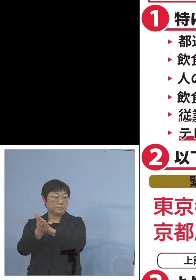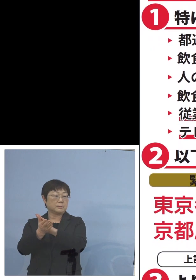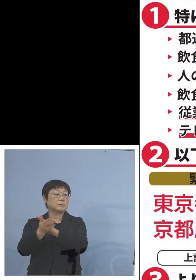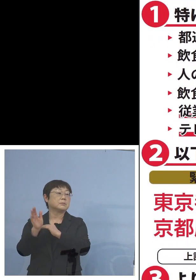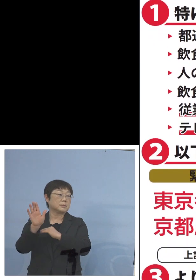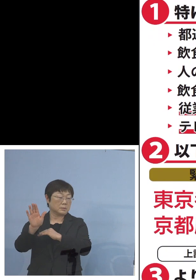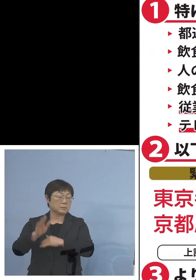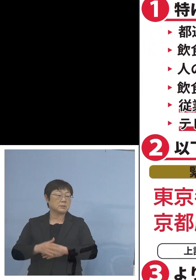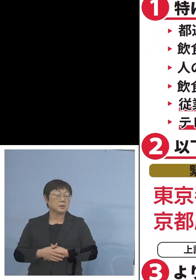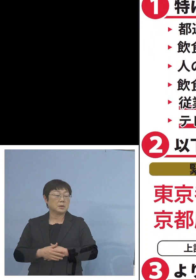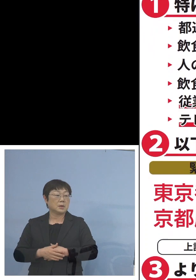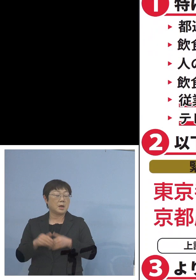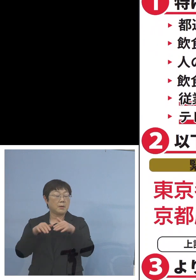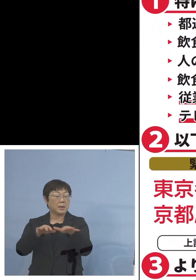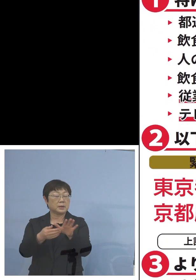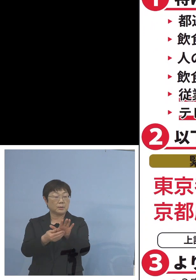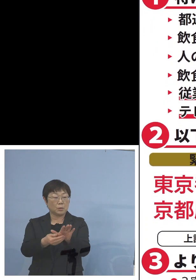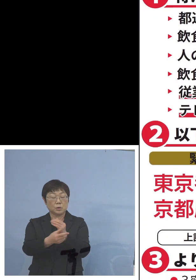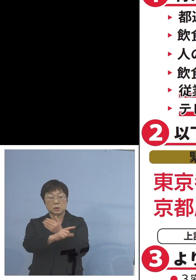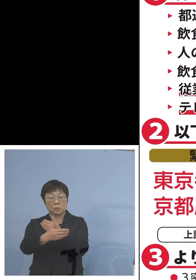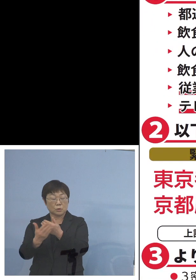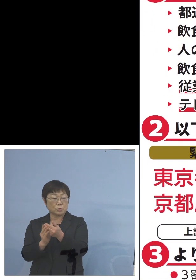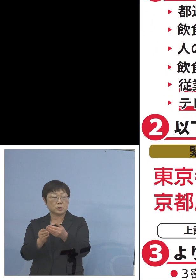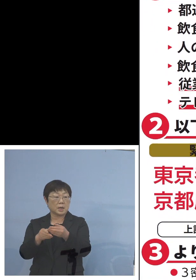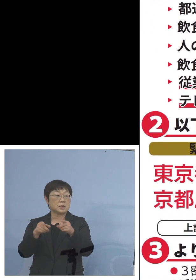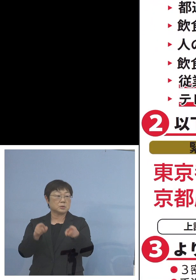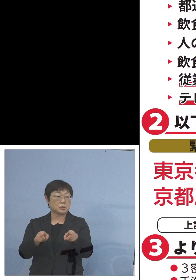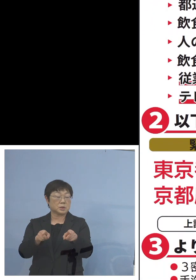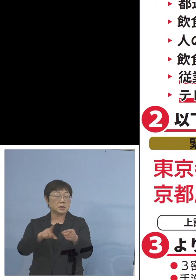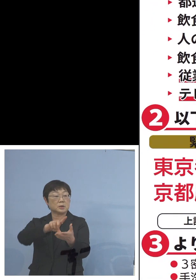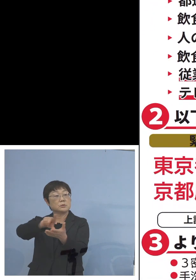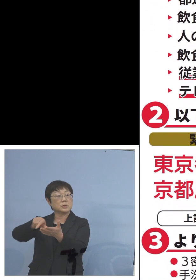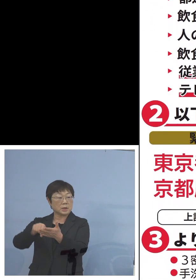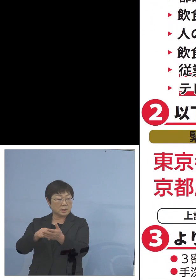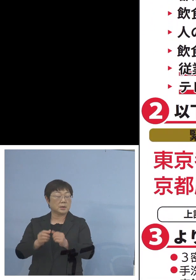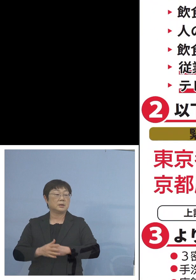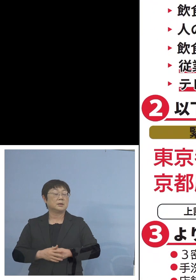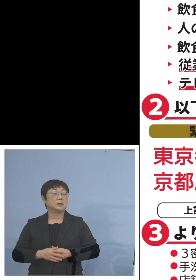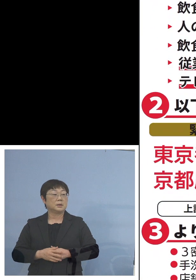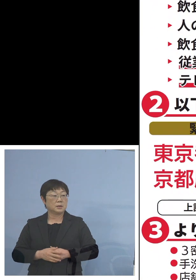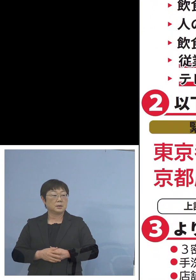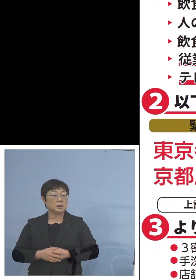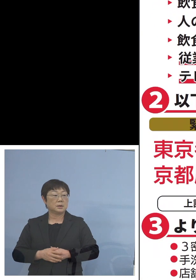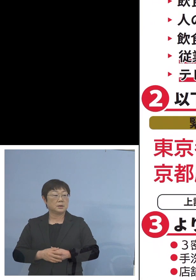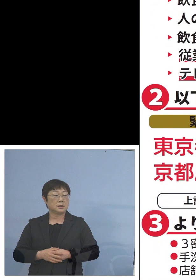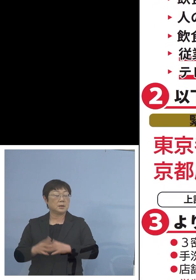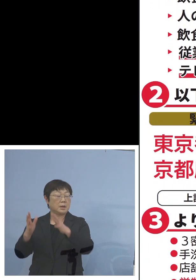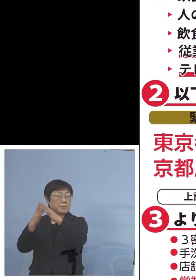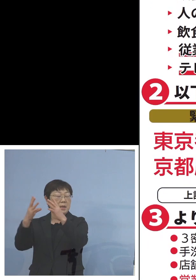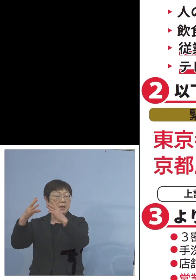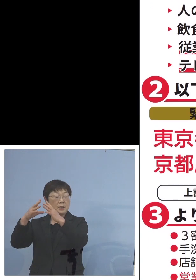また「まん延防止等重点措置」区域 こちらが宮城県が抜けました